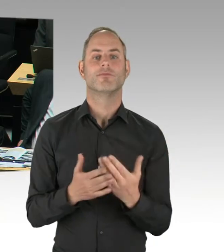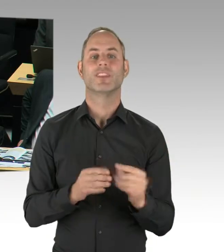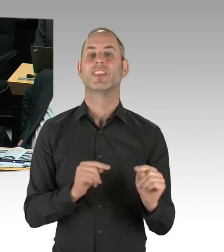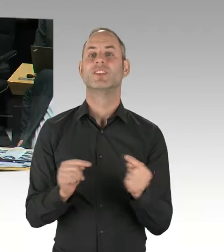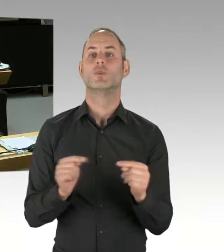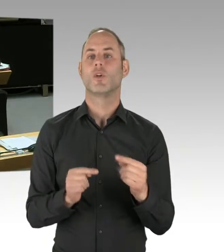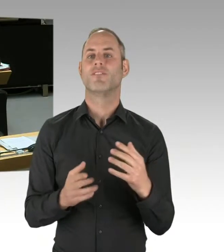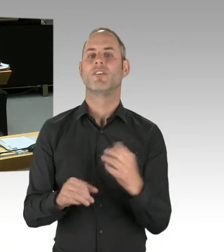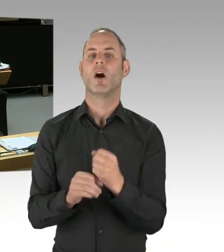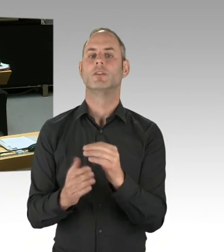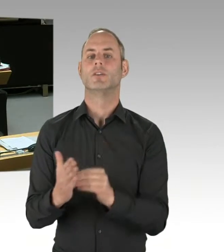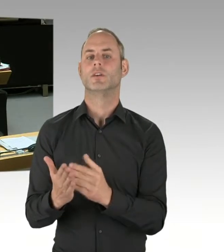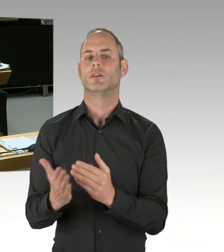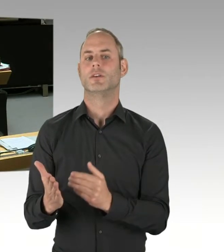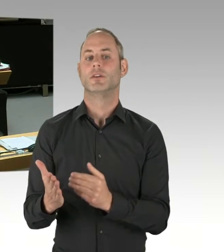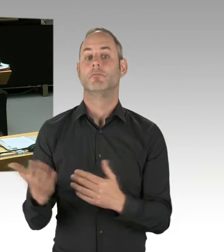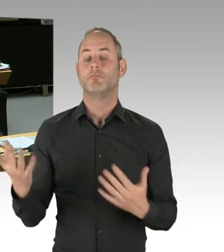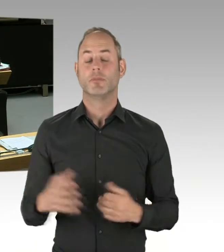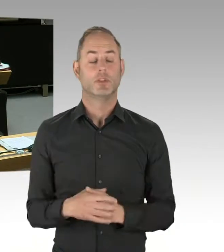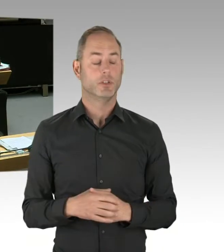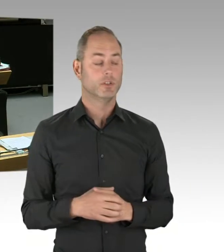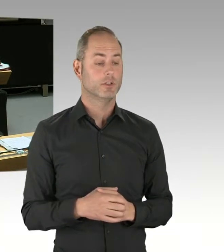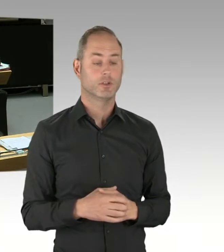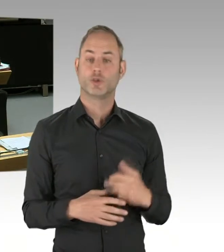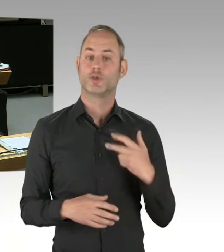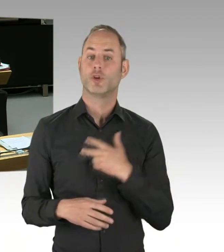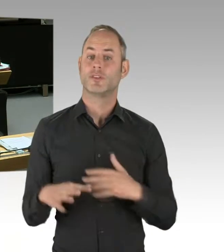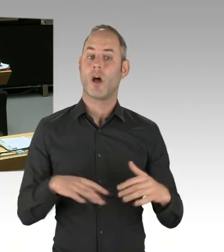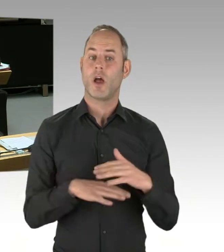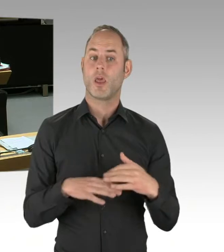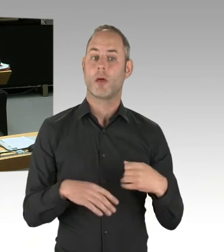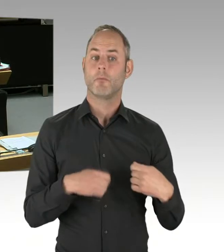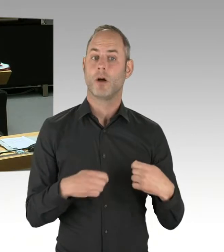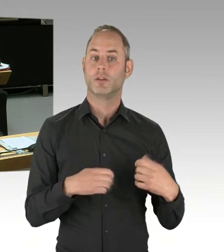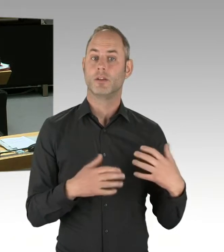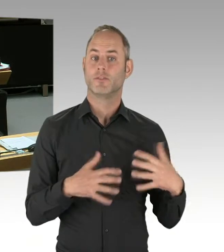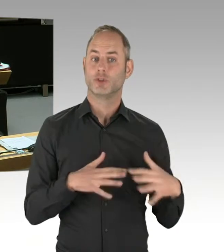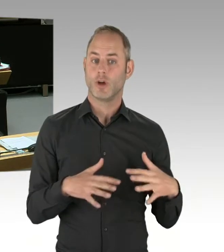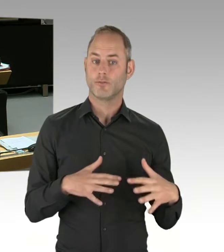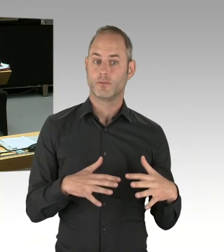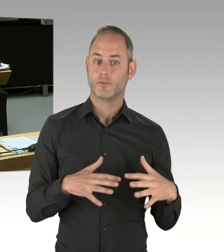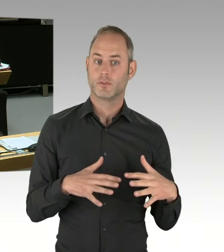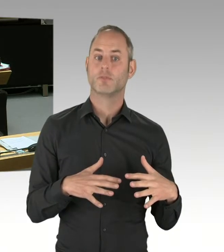beispielsweise rund um die Klimakrise, ob nicht eine Zukunftsorientierung auch in das Grundgesetz geschrieben werden muss.